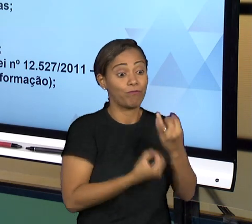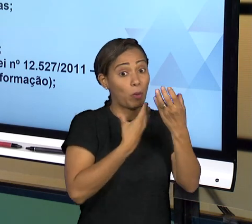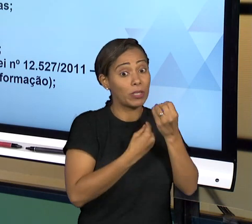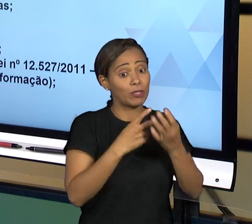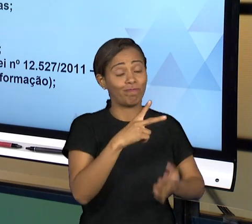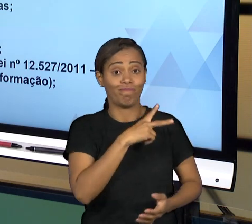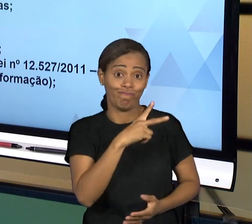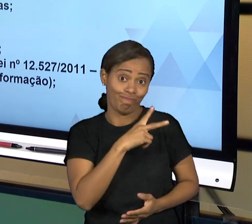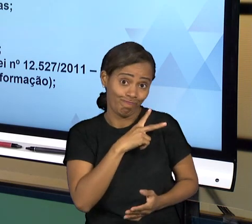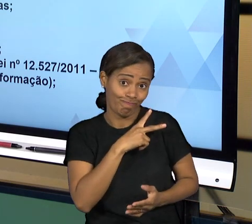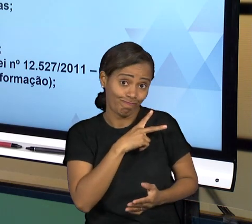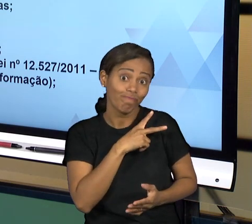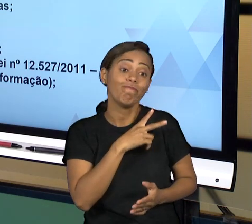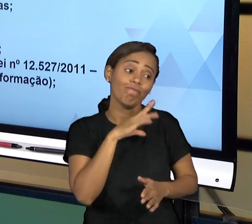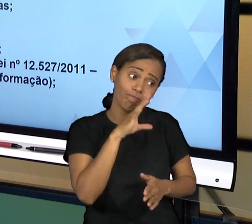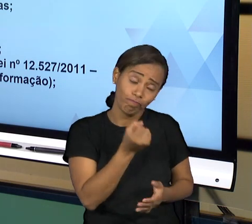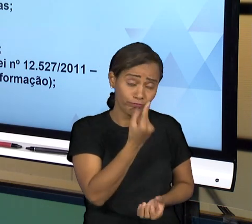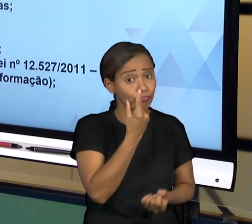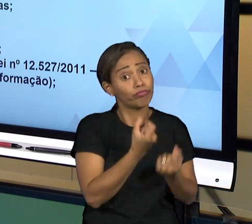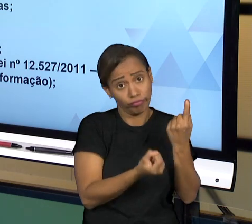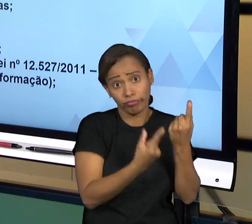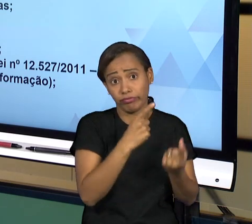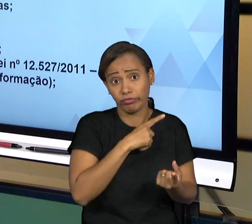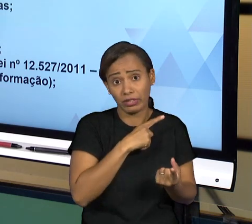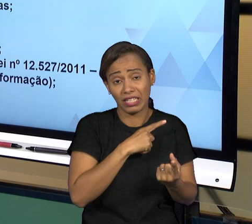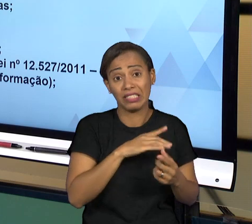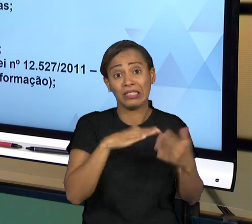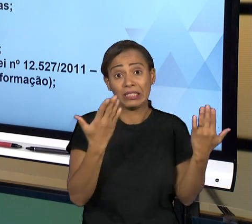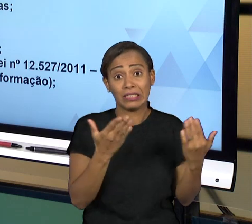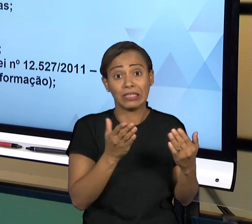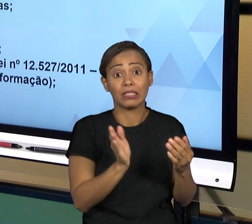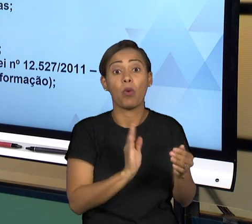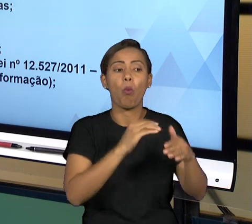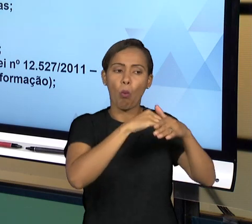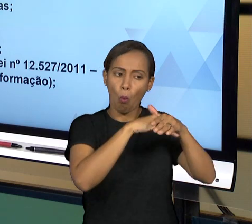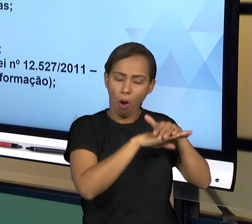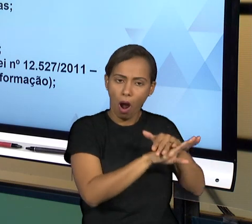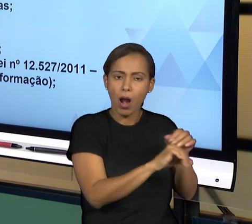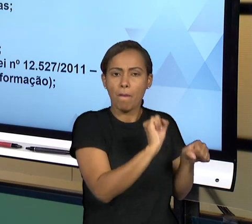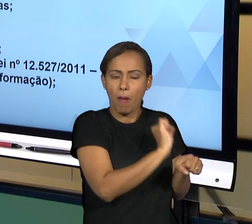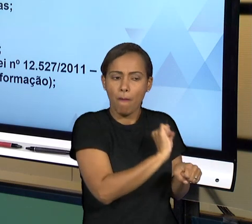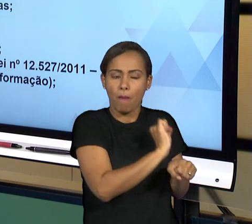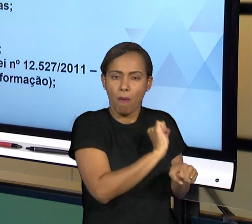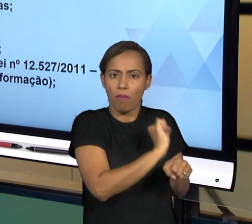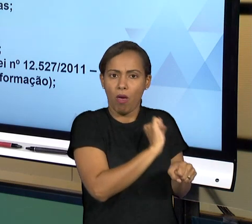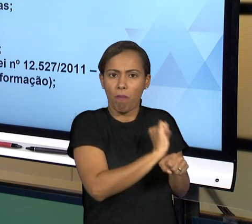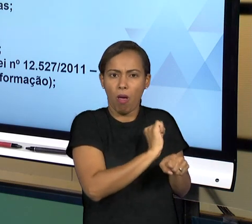TEMPO A RESPEITO DO QUAL AQUELA INFORMAÇÃO VAI FICAR EM SIGILO, MAS TIRANDO ESSAS INFORMAÇÕES